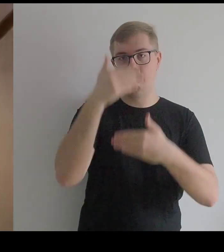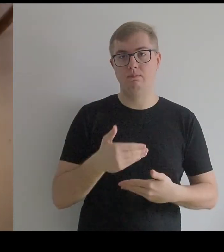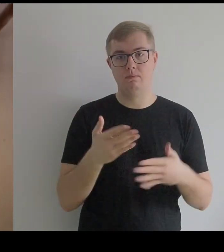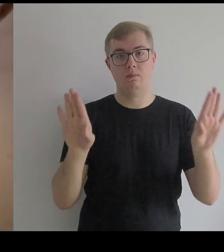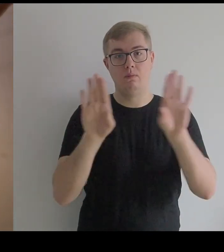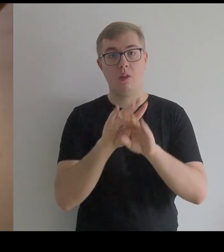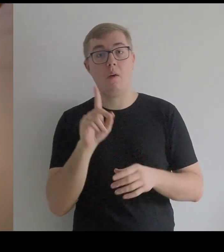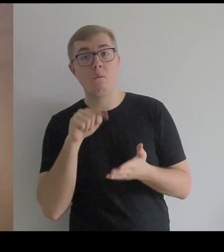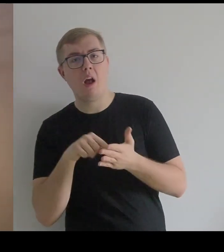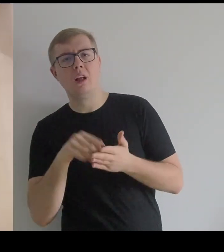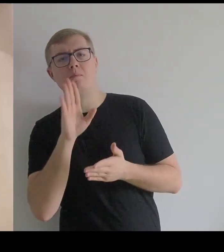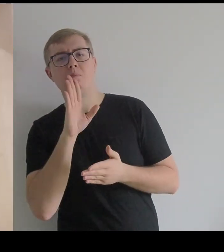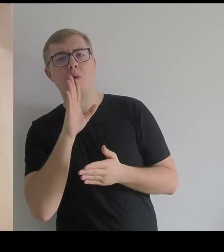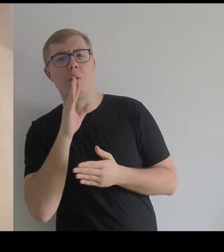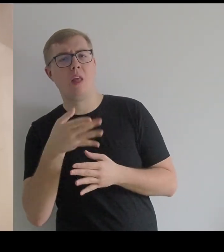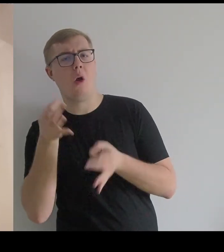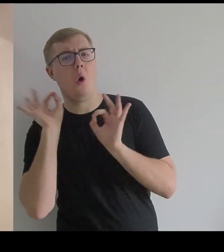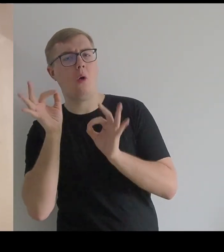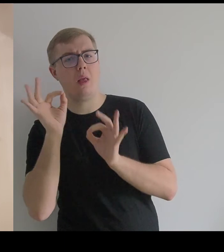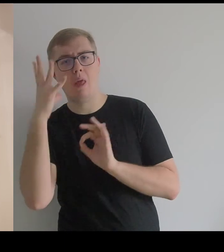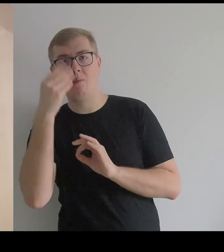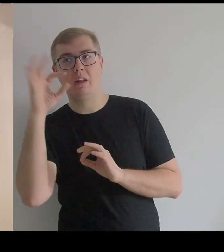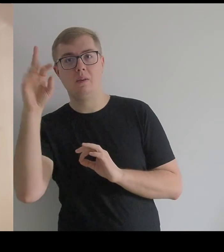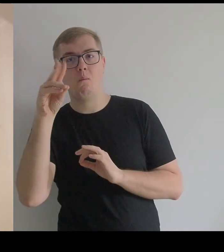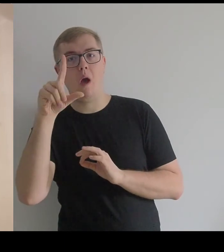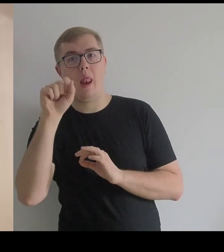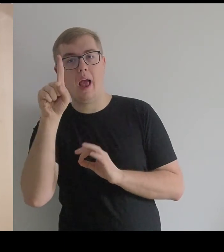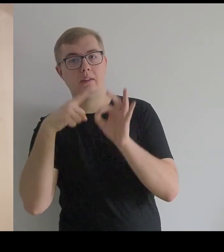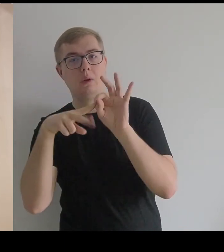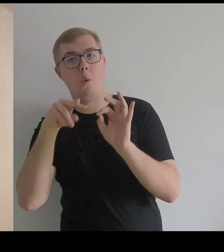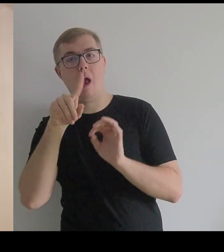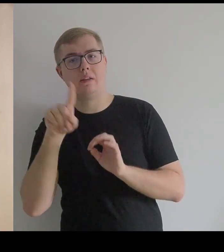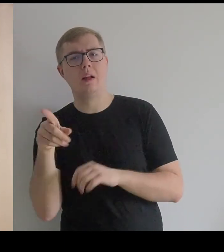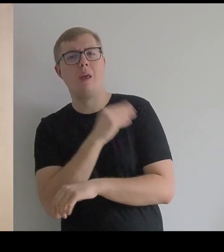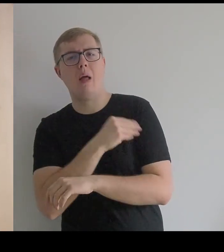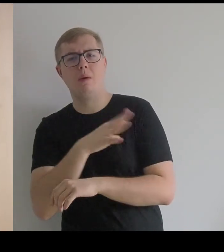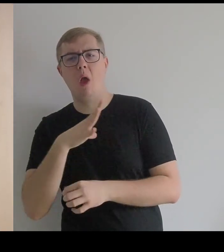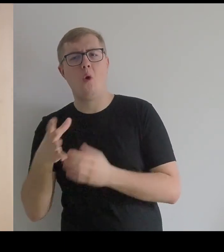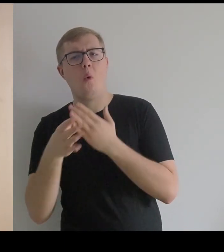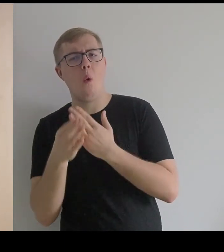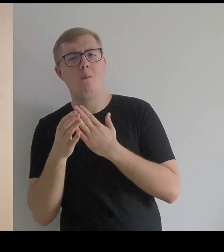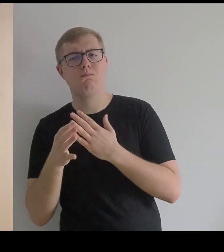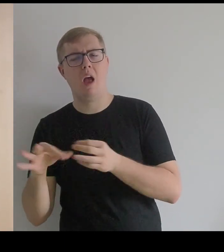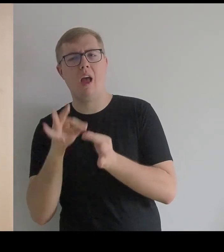Czyli trochę jak oryginał z obrazów Velázqueza, gdzie tkaniny były bardzo grube, haftowane.